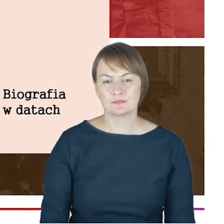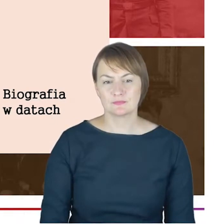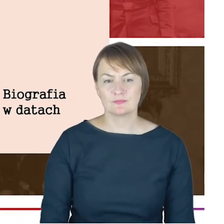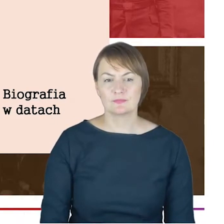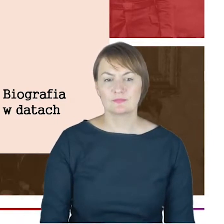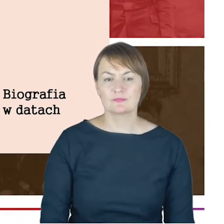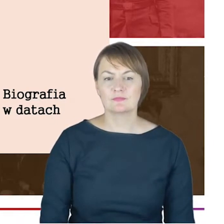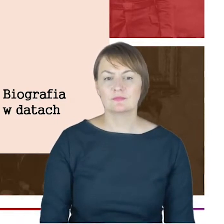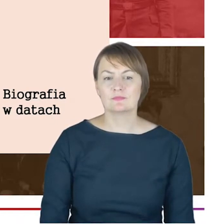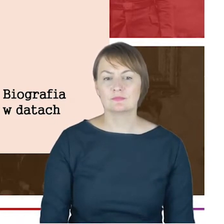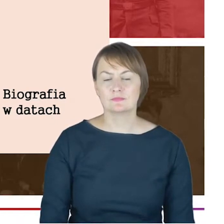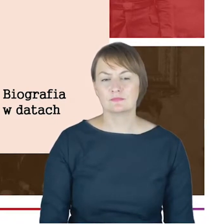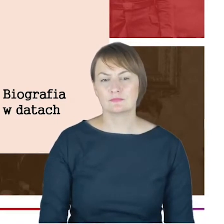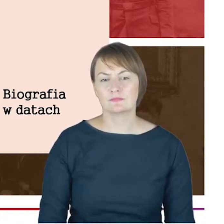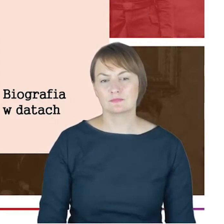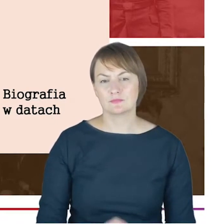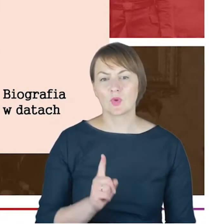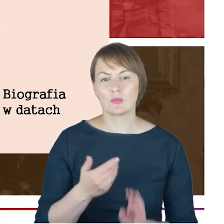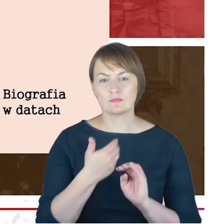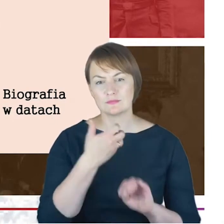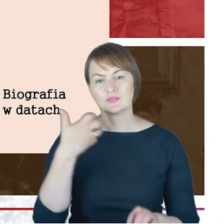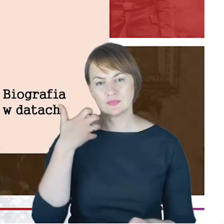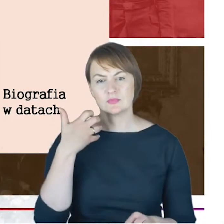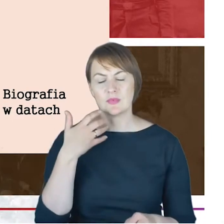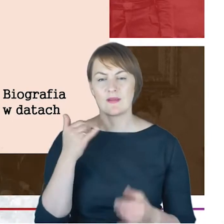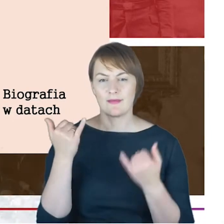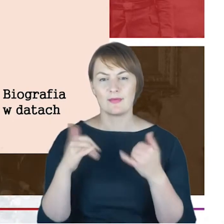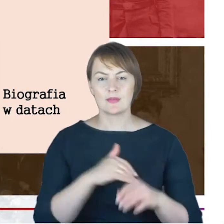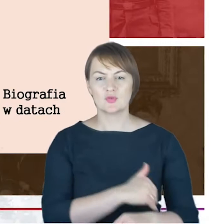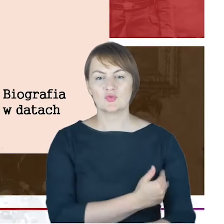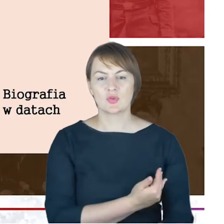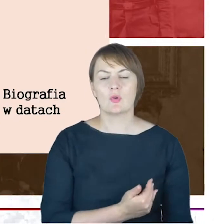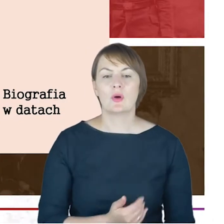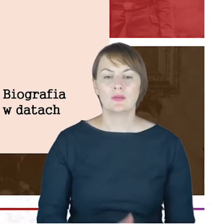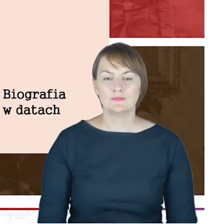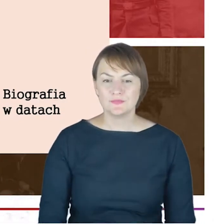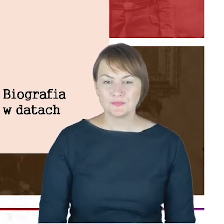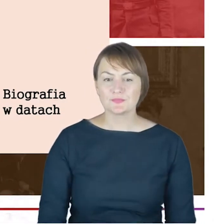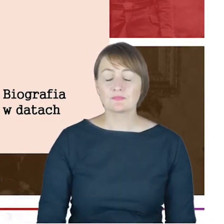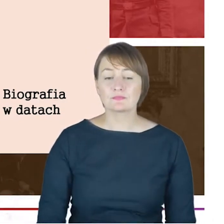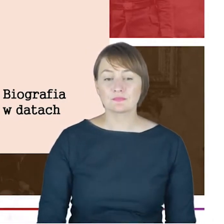w roku 1873 i to było właściwie zasadnicze wykształcenie